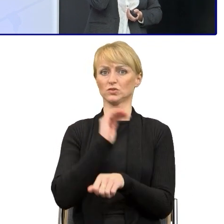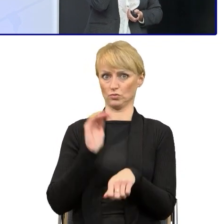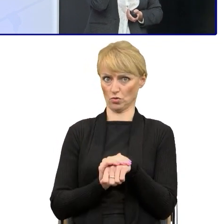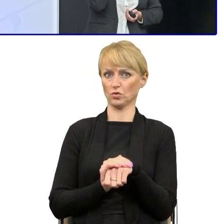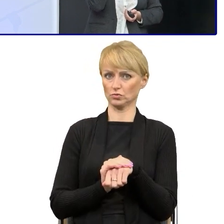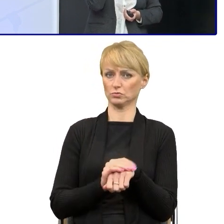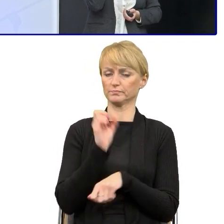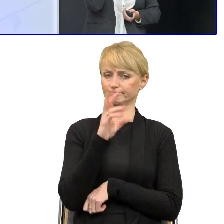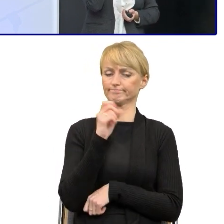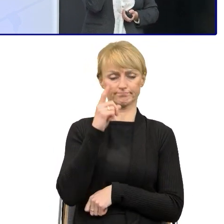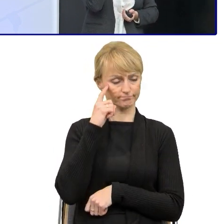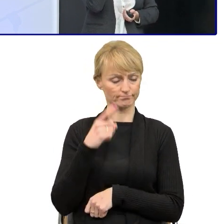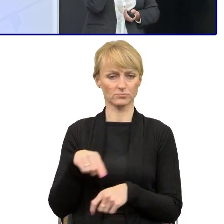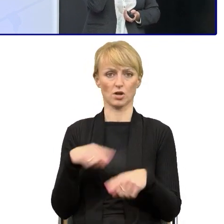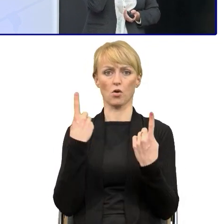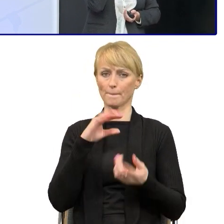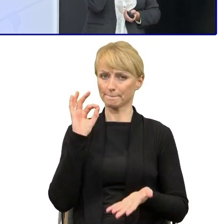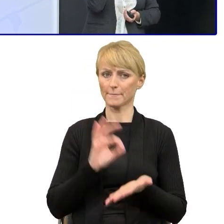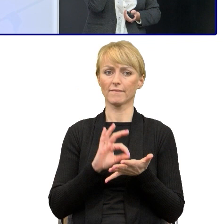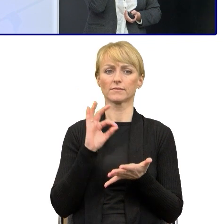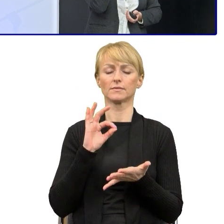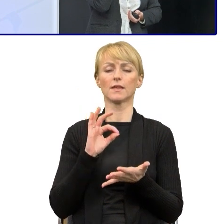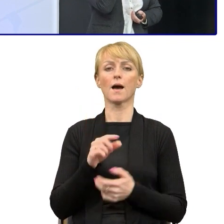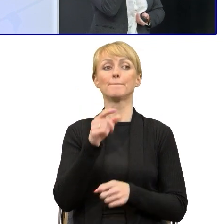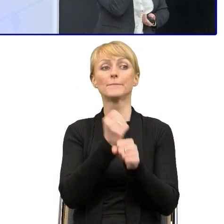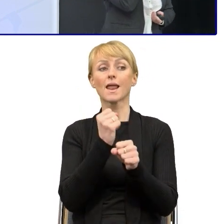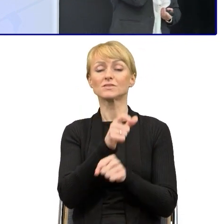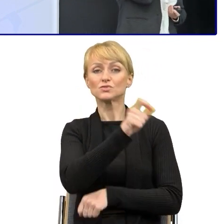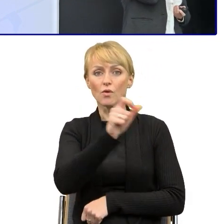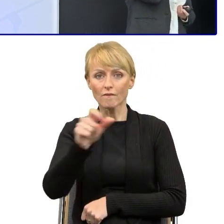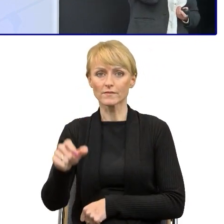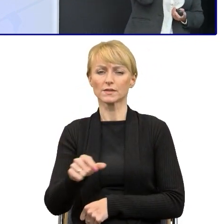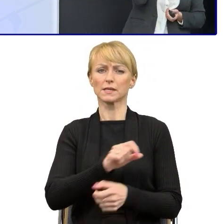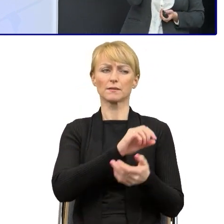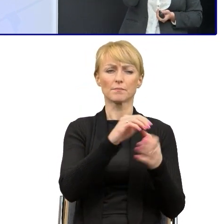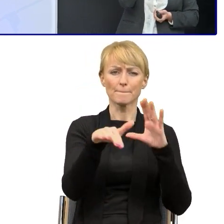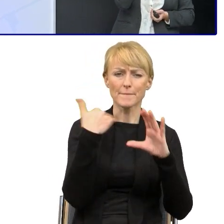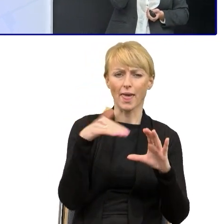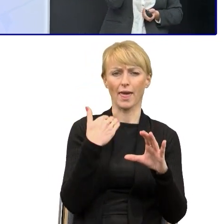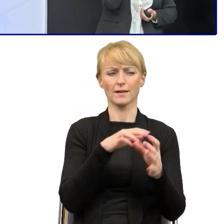były przekonane do tego, że chcą otrzymywać od pracowników pisma i maile napisane prostym językiem.